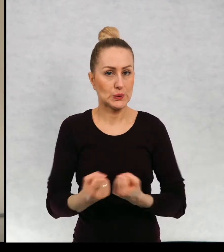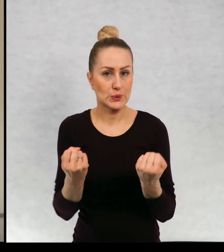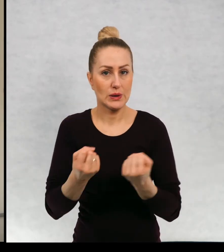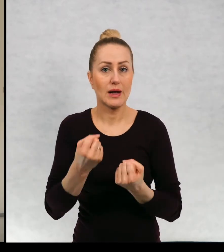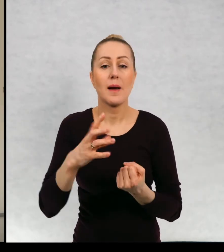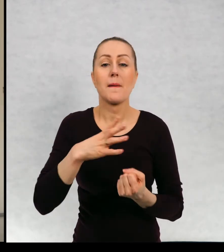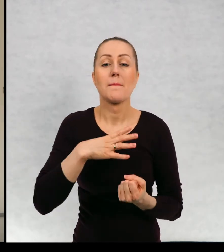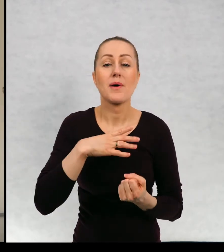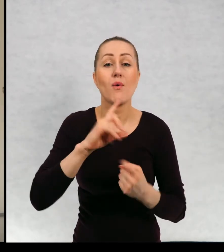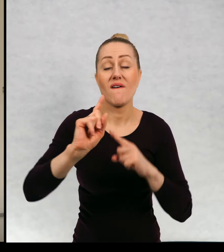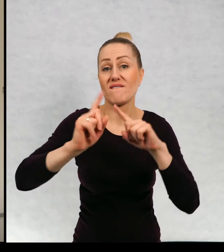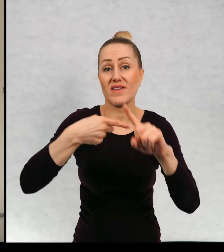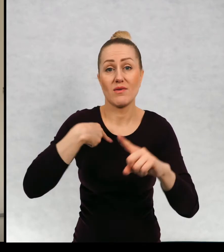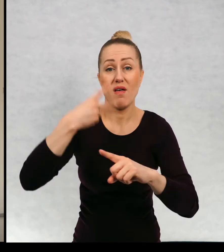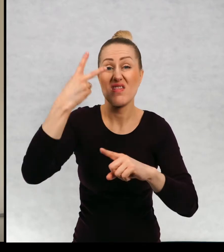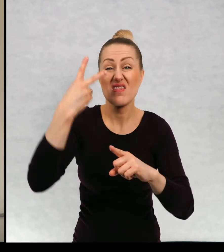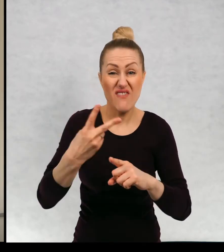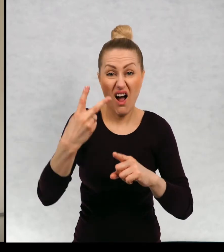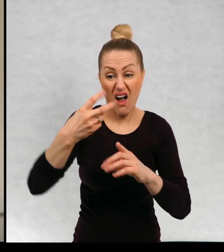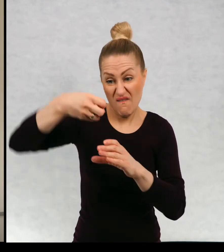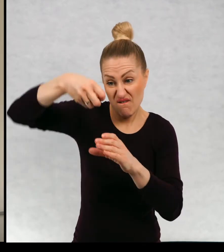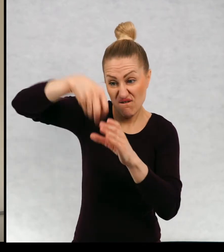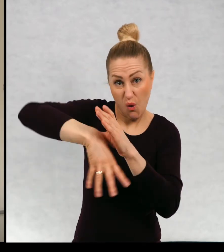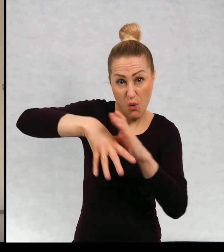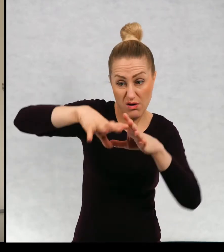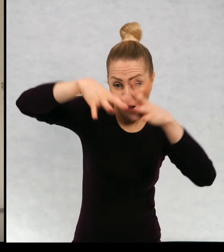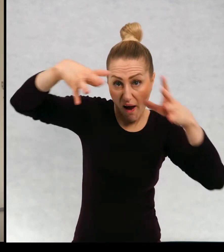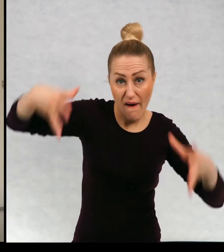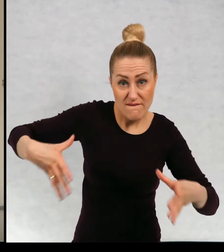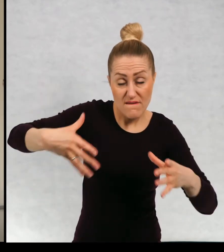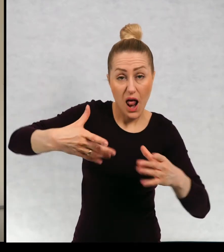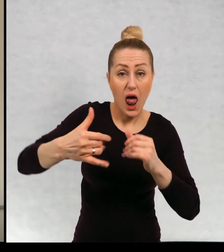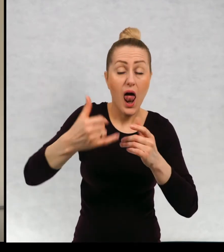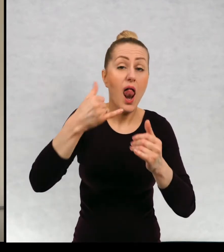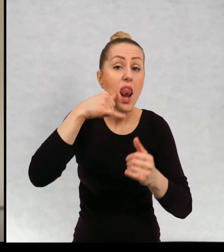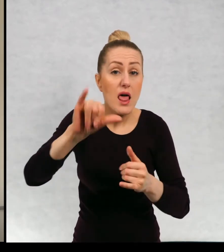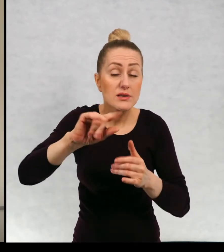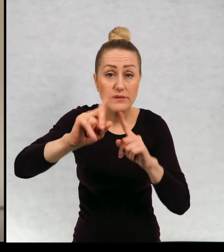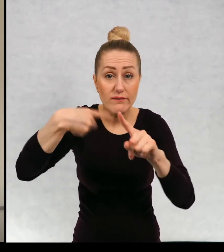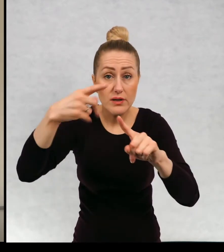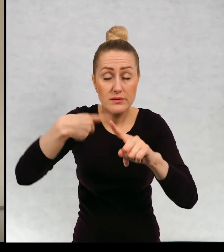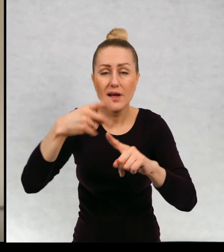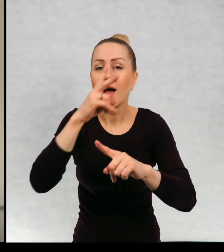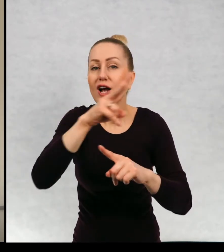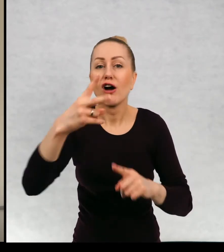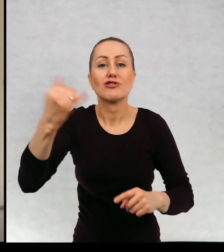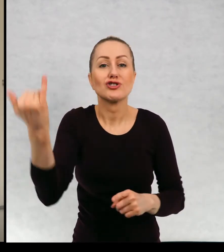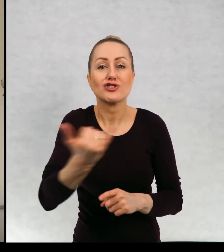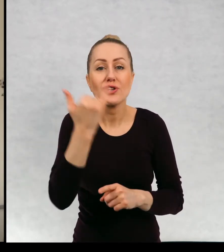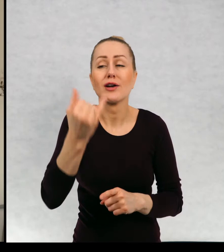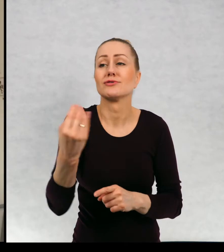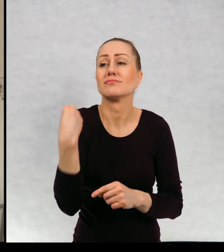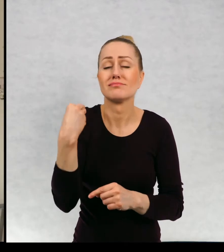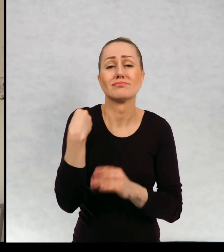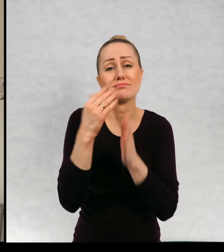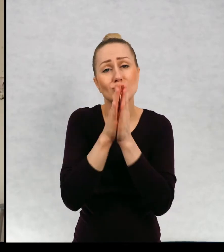napisaniu dostałam dwa worki listów od dzieci i we wszystkich listach powtarza się ta sama prośba, żeby tego tatusia